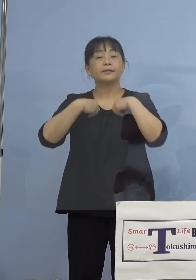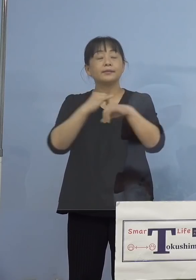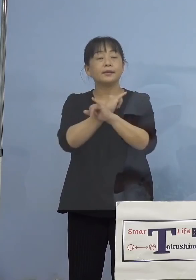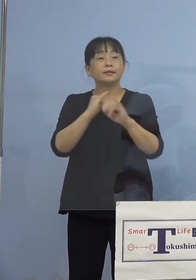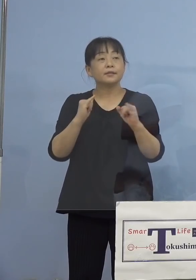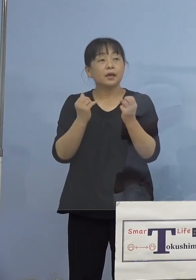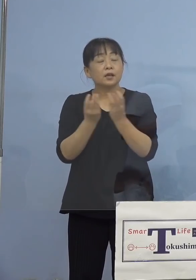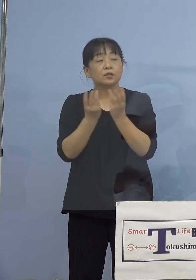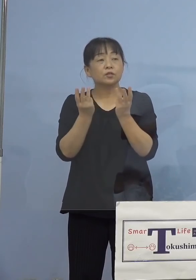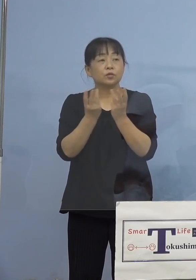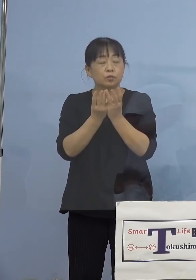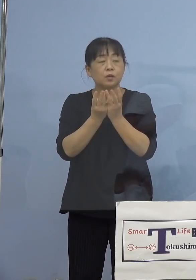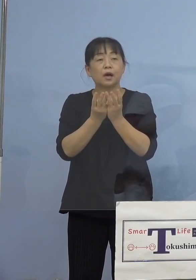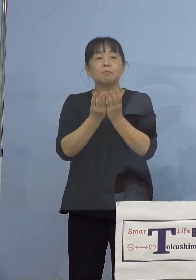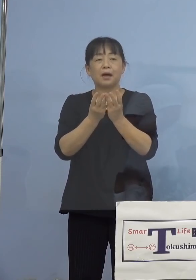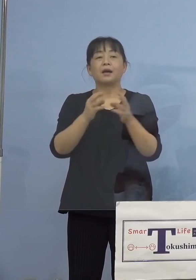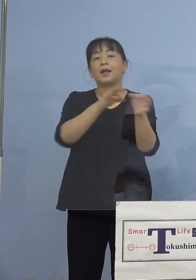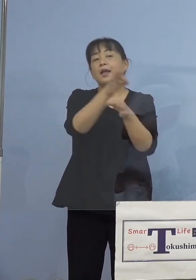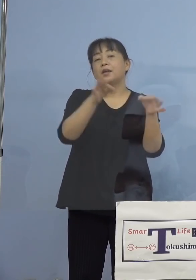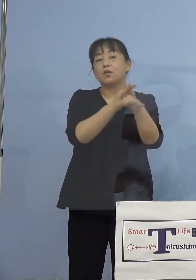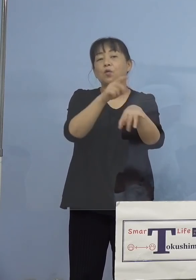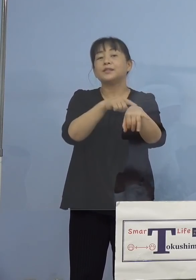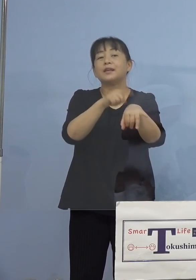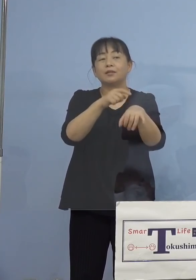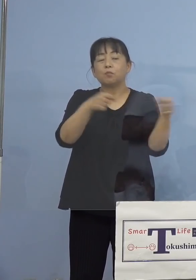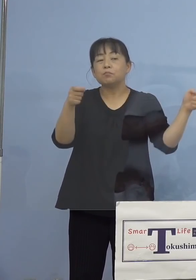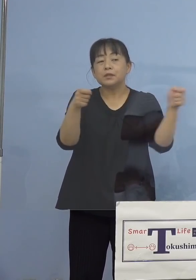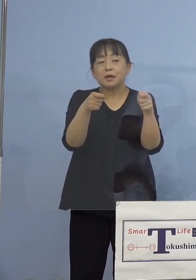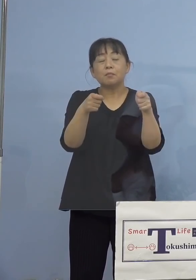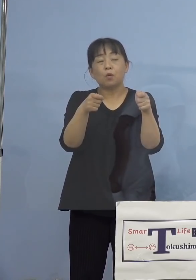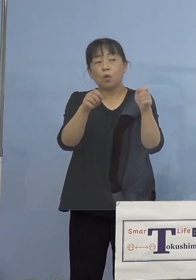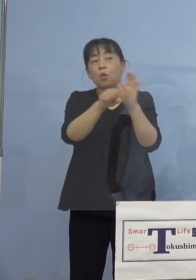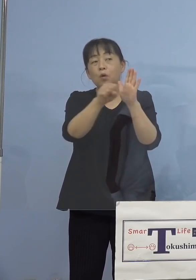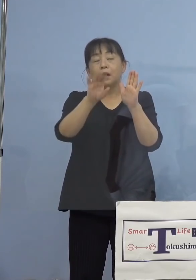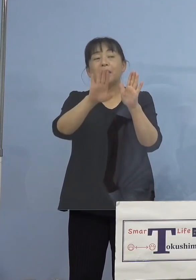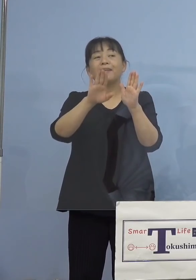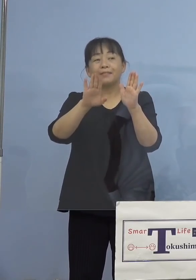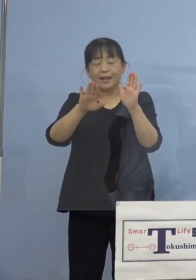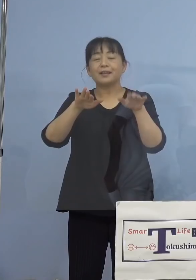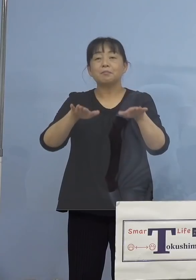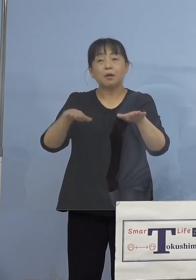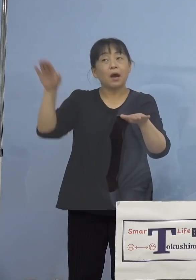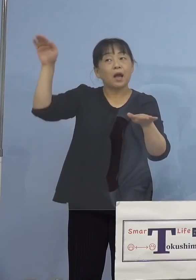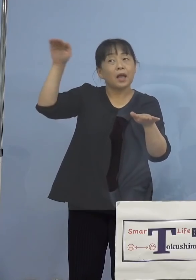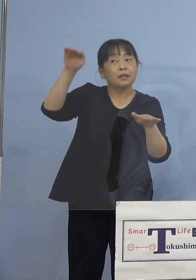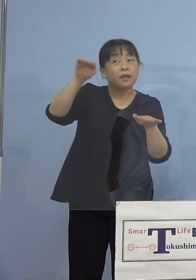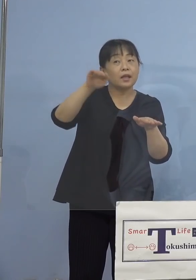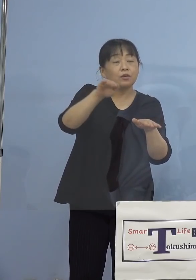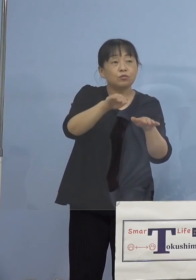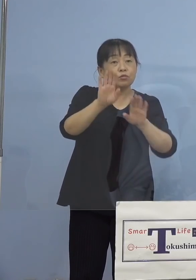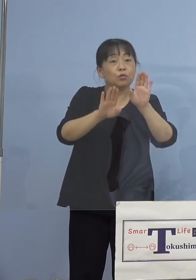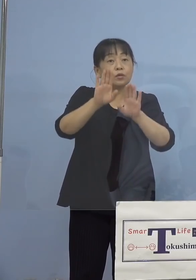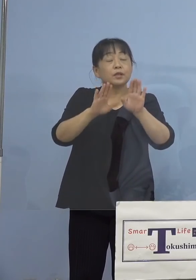効果もあってか、日に日に減っている 状況だと思うんですが、1日の感染者